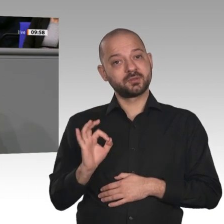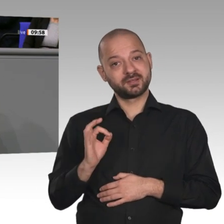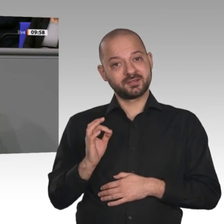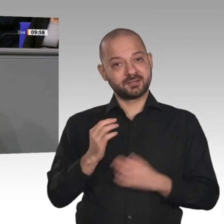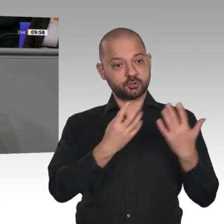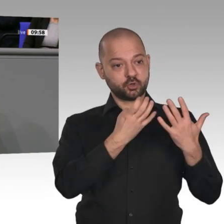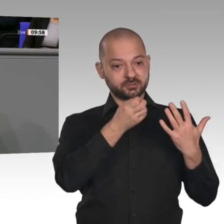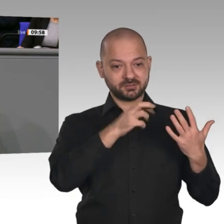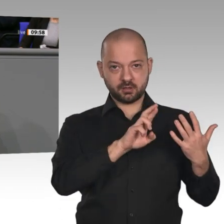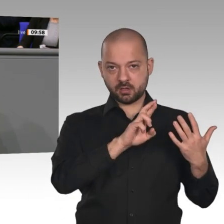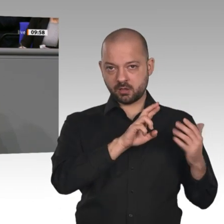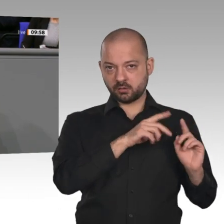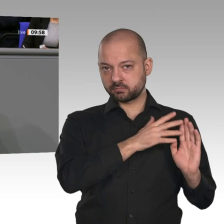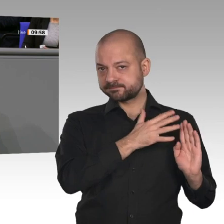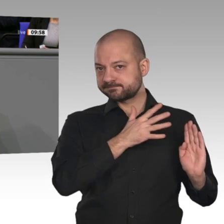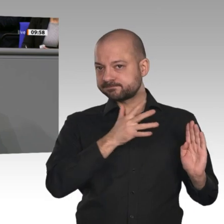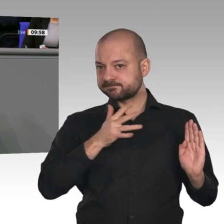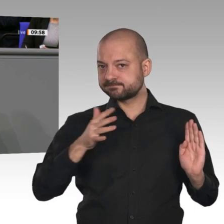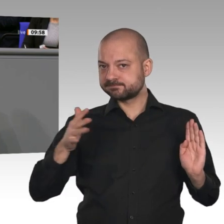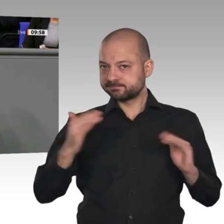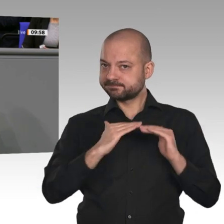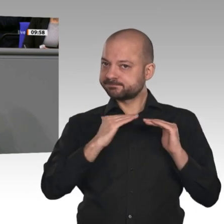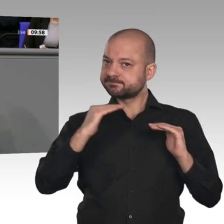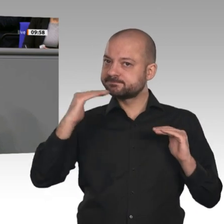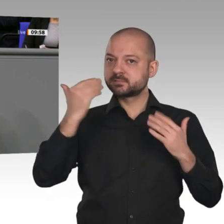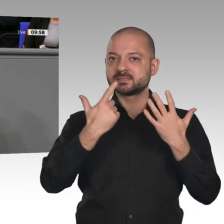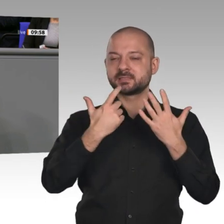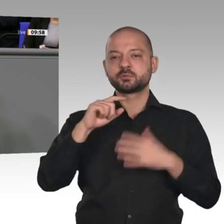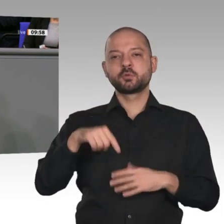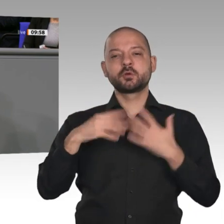Beiträge in der Sozialversicherung bleiben unter 40 Prozent. Den